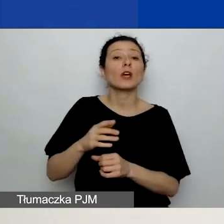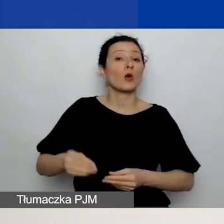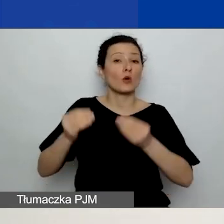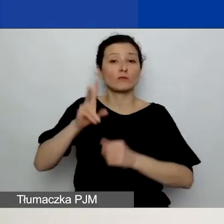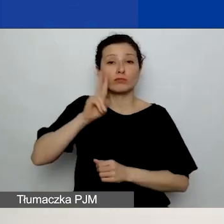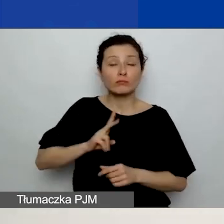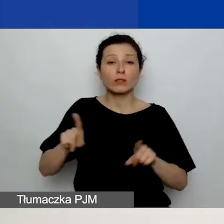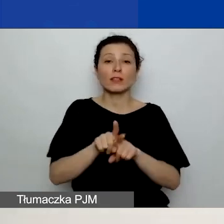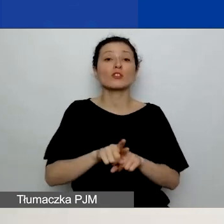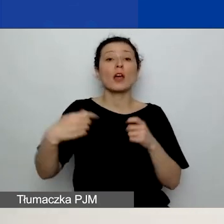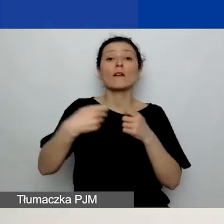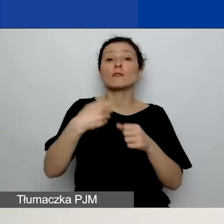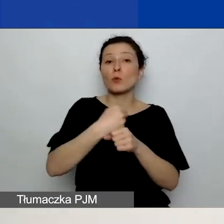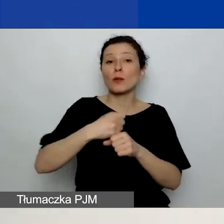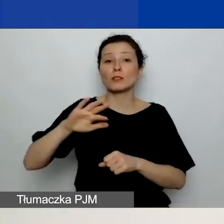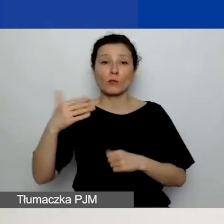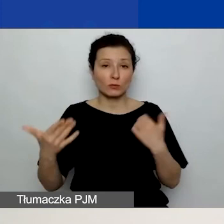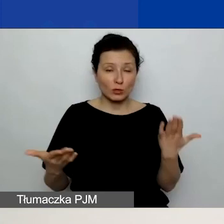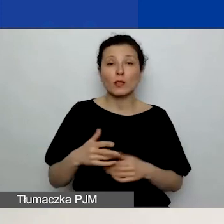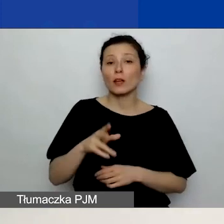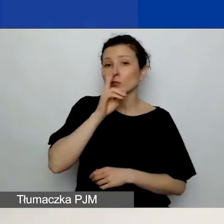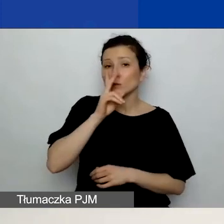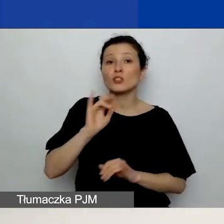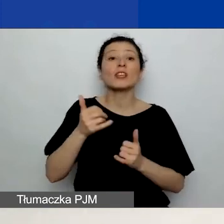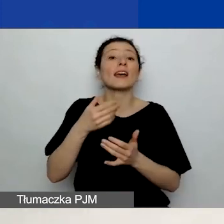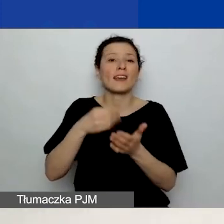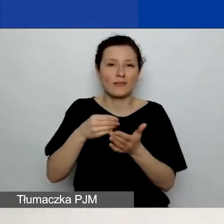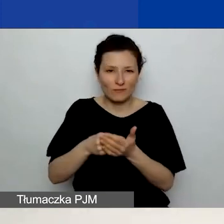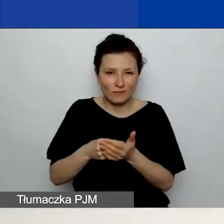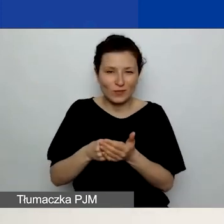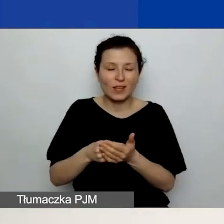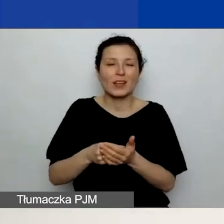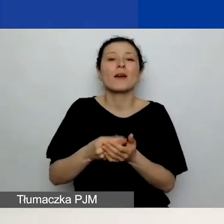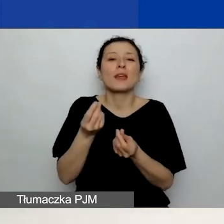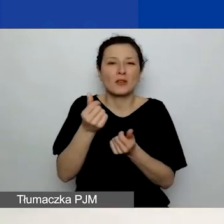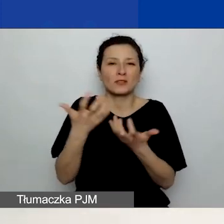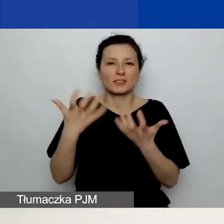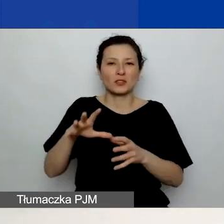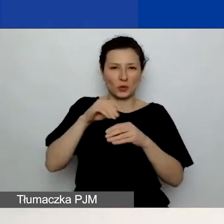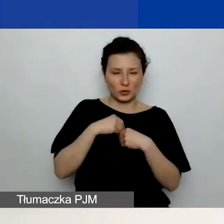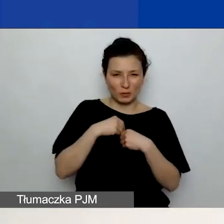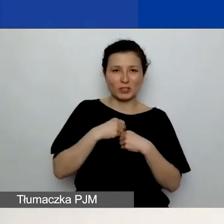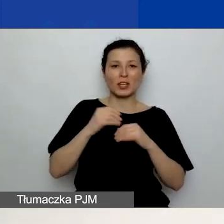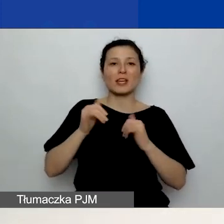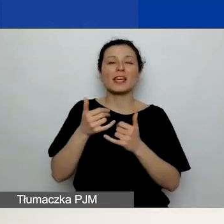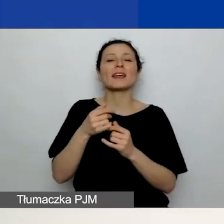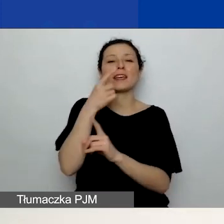też zobaczycie, o jakie kwoty wnioskujecie i jaki procent projektu tematycznego one stanowią. Ten procent jest istotny,